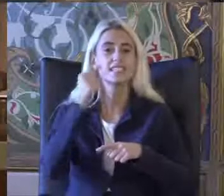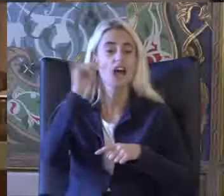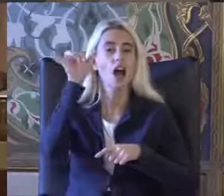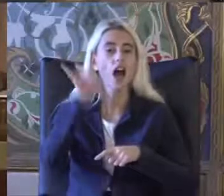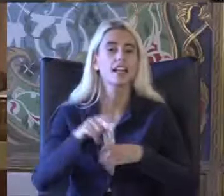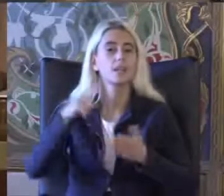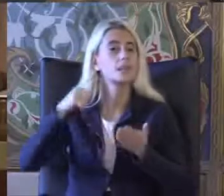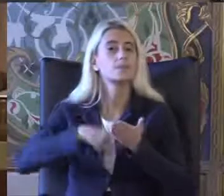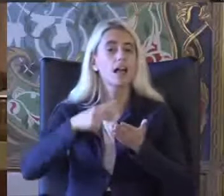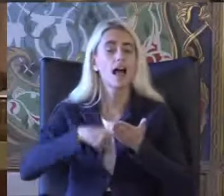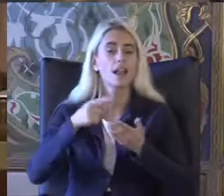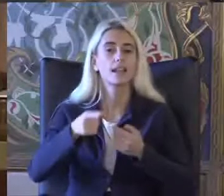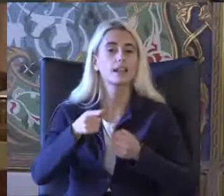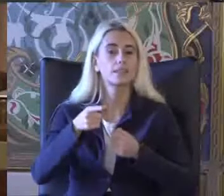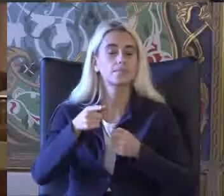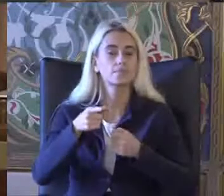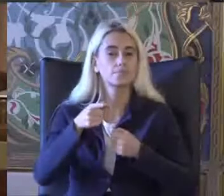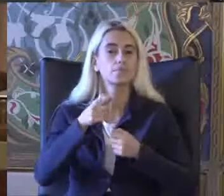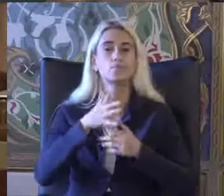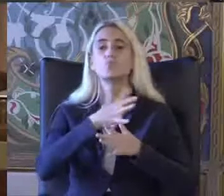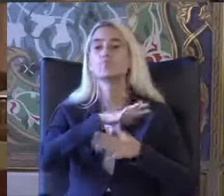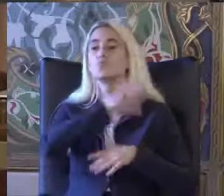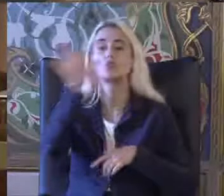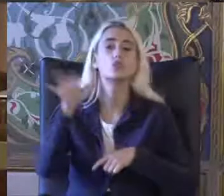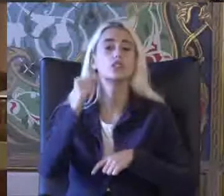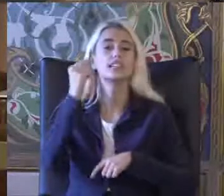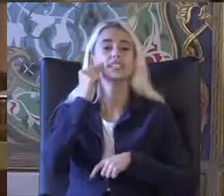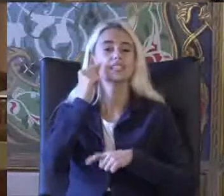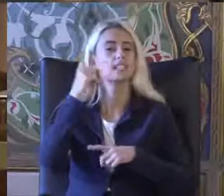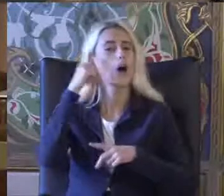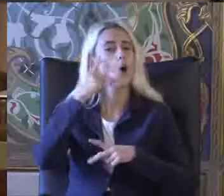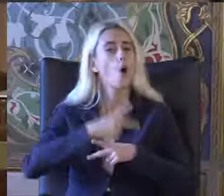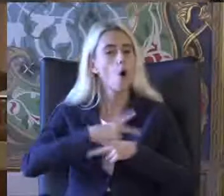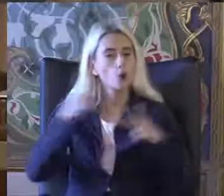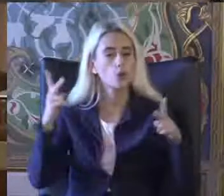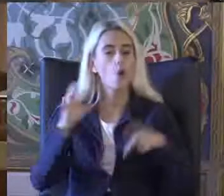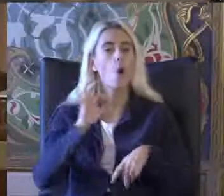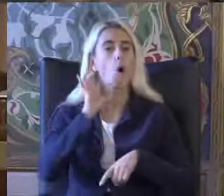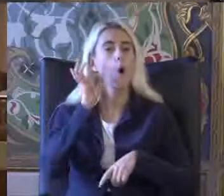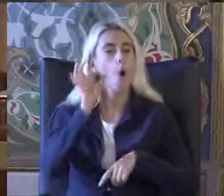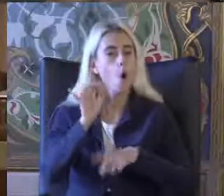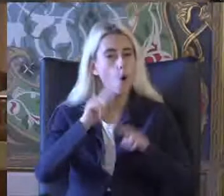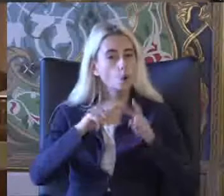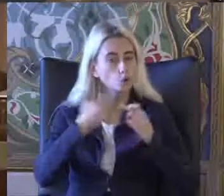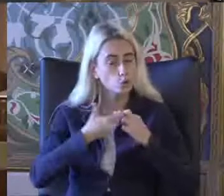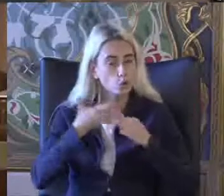Dile getirilen bütün insanlar özgür onur ve haklar bak